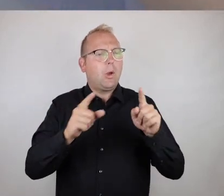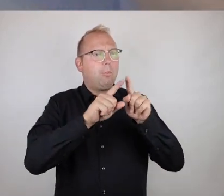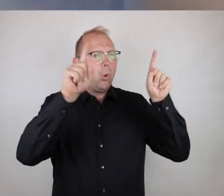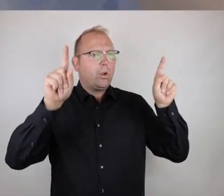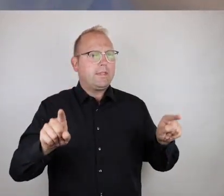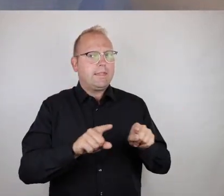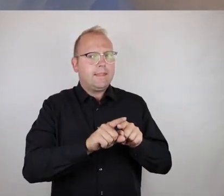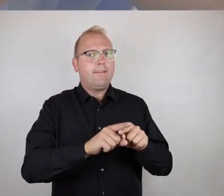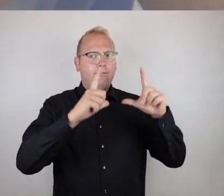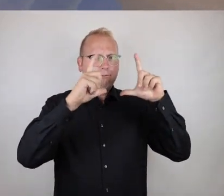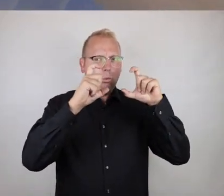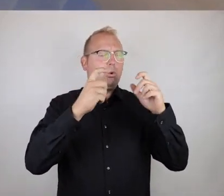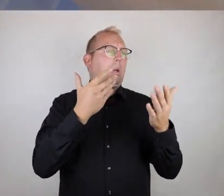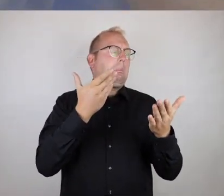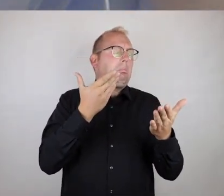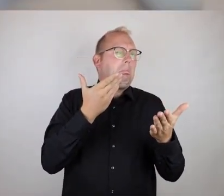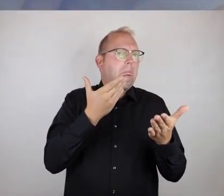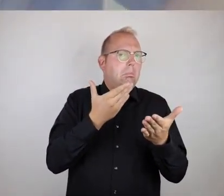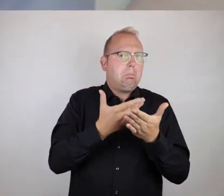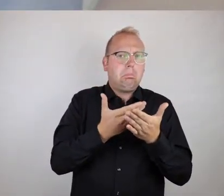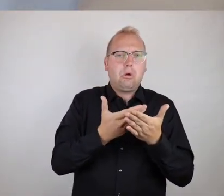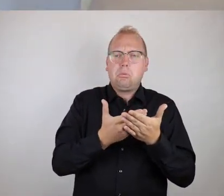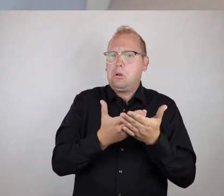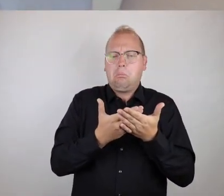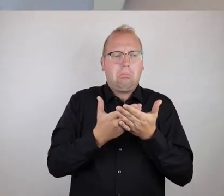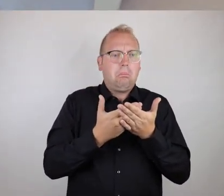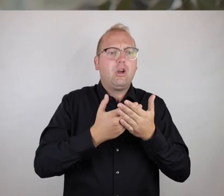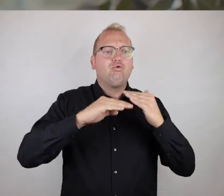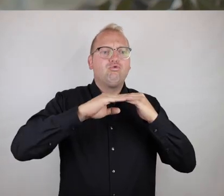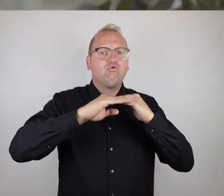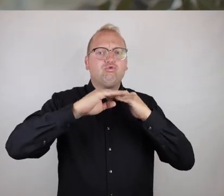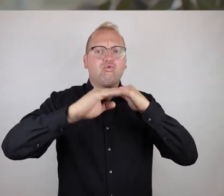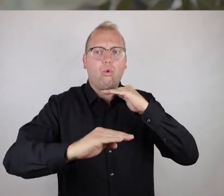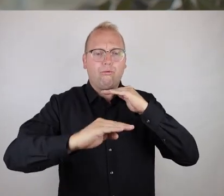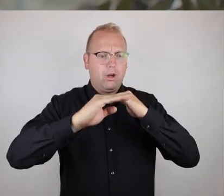dass ein Bild mit einem bestimmten Motiv erhoben oder aufgenommen wird, das bedeutet,